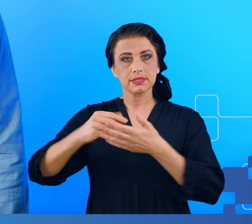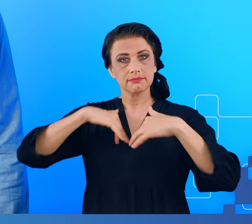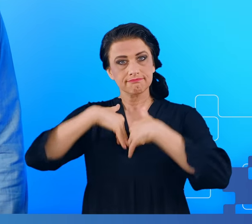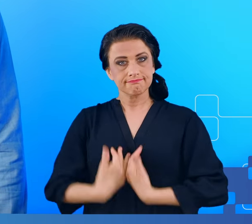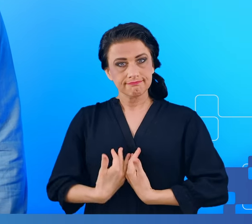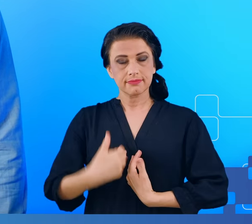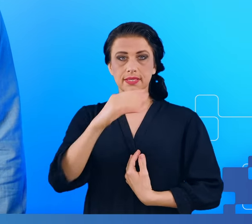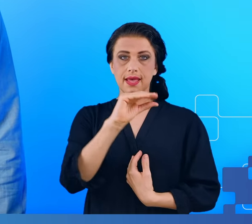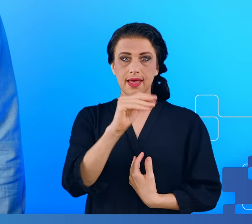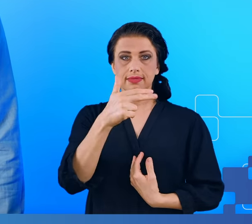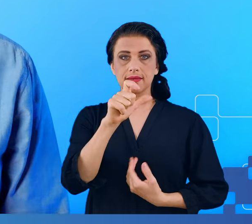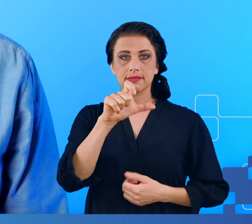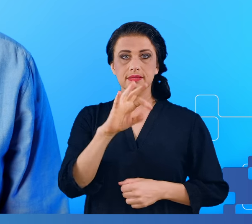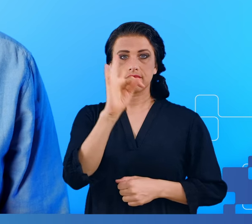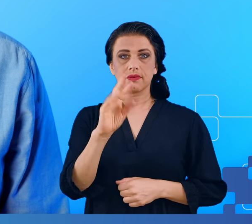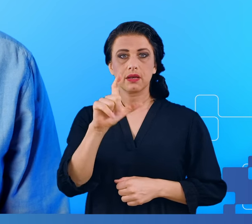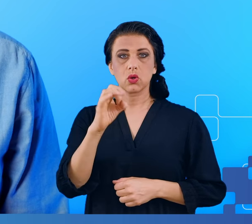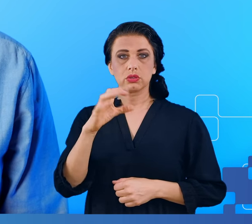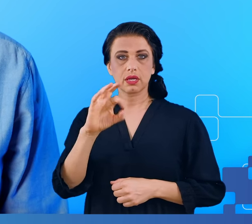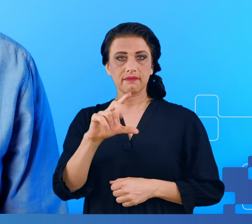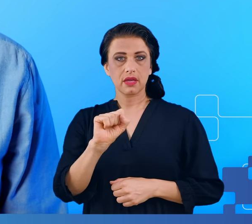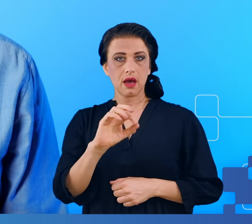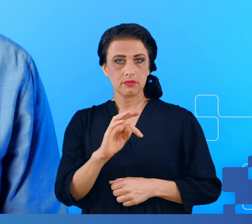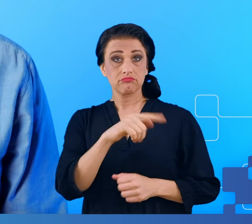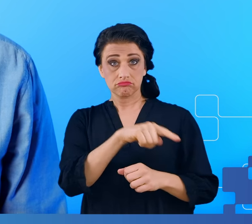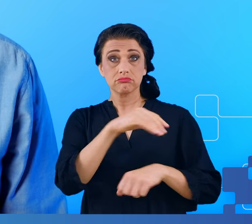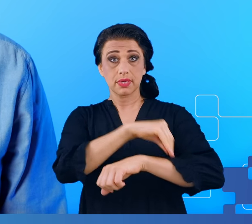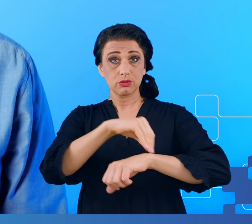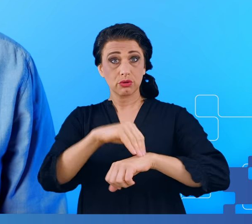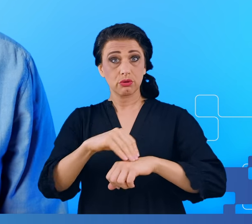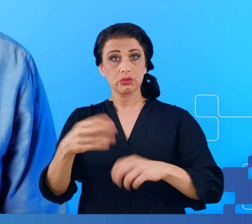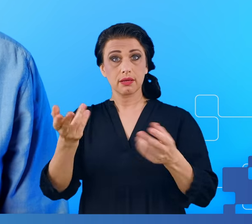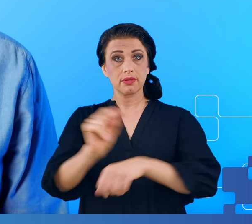klasyfikatorach uczenia maszynowego stosowanych w tych badaniach na